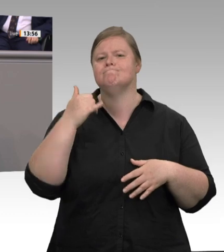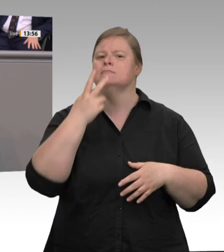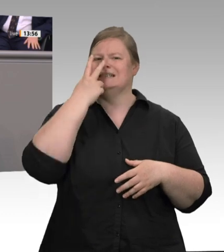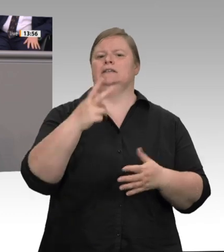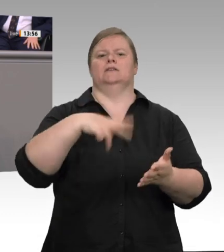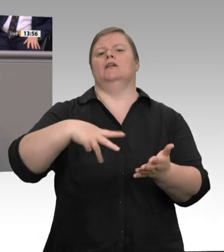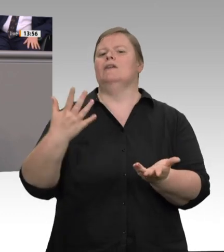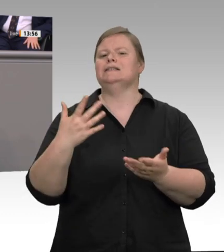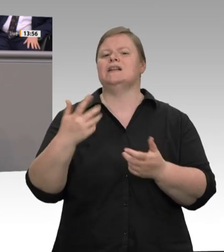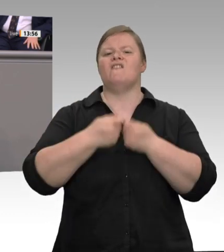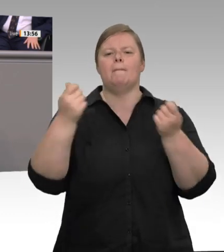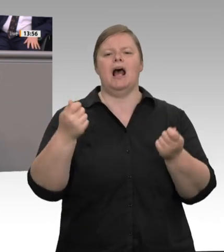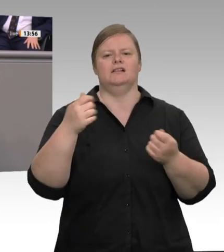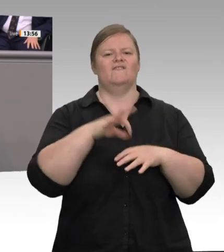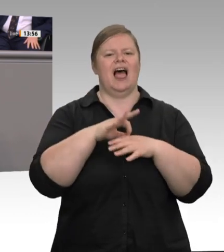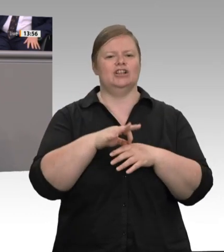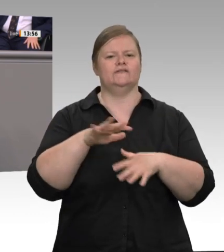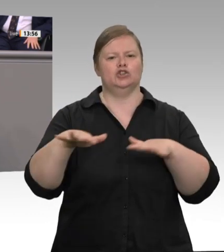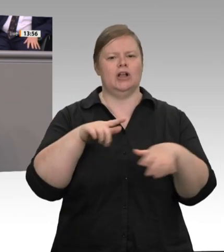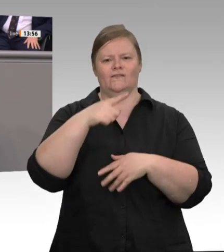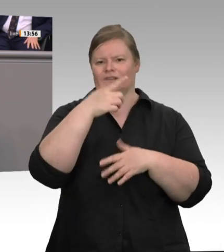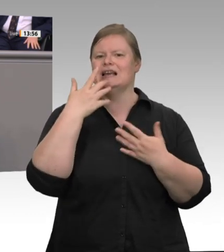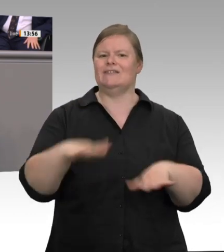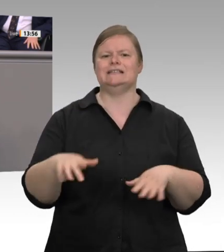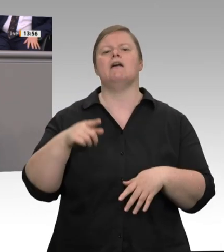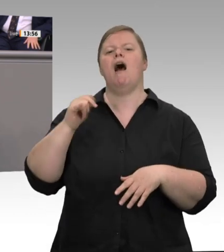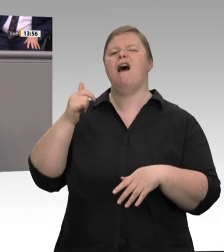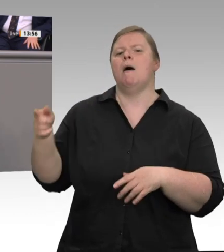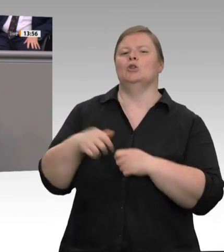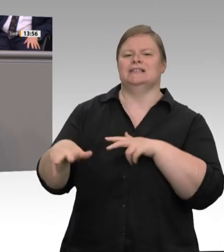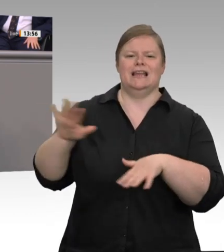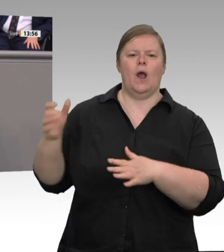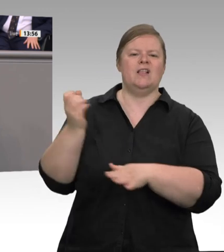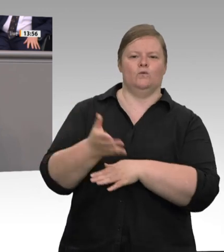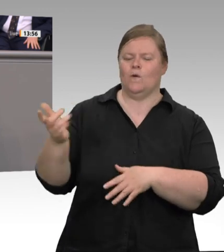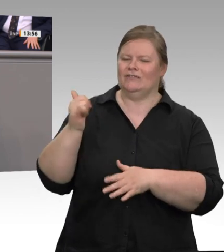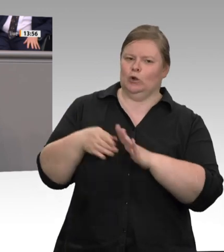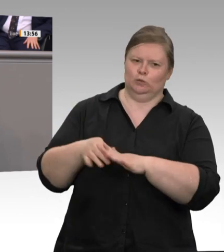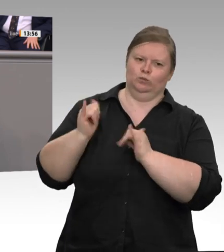zuerst Horrorszenarien an die Wand gemalt wurden, wenn jetzt auf einmal alles geht.